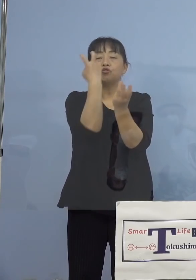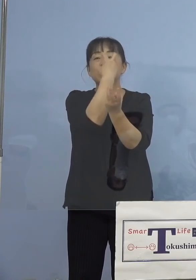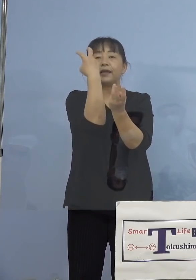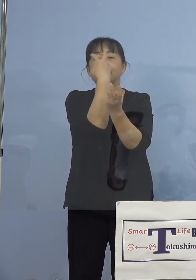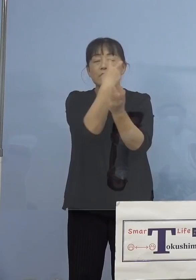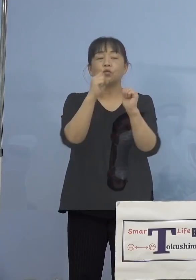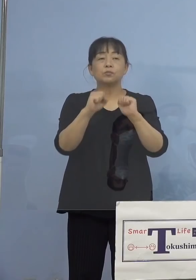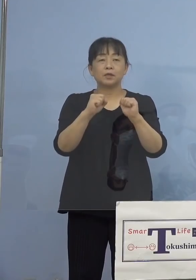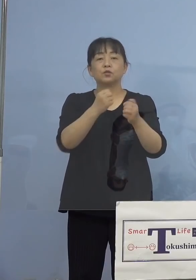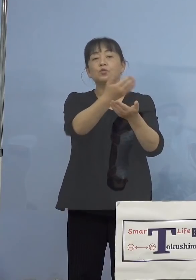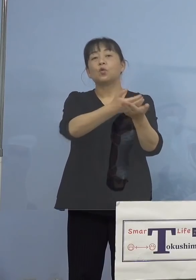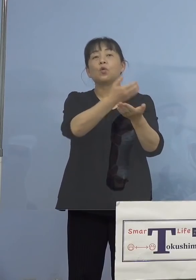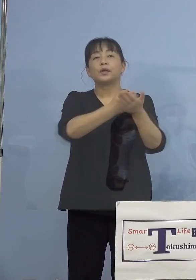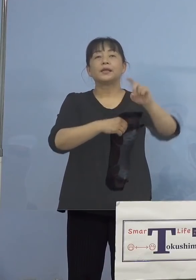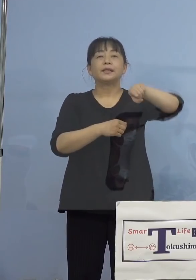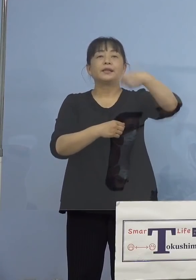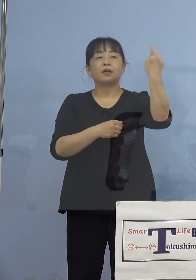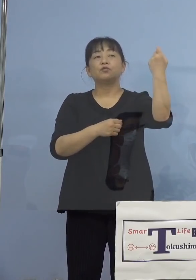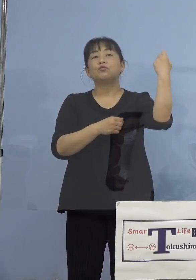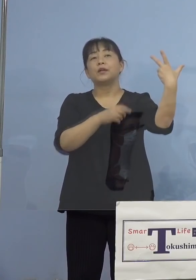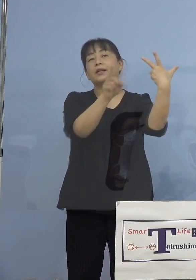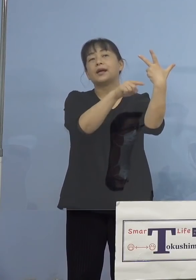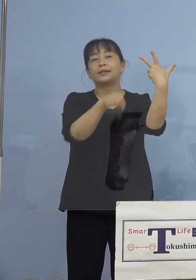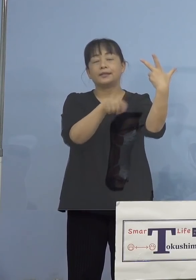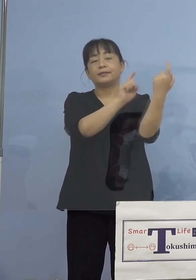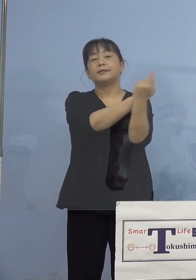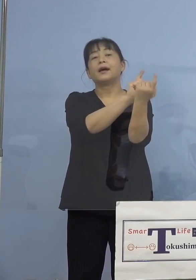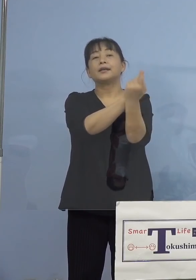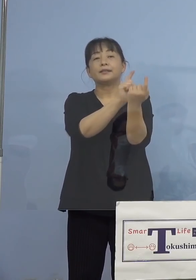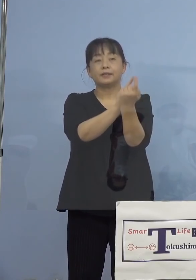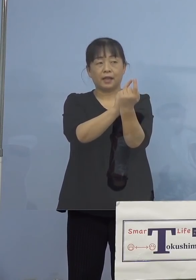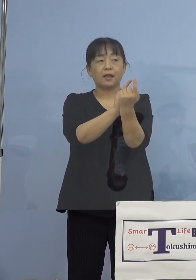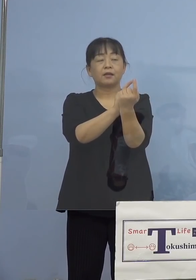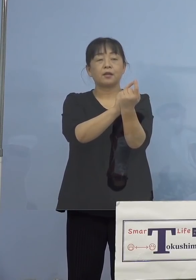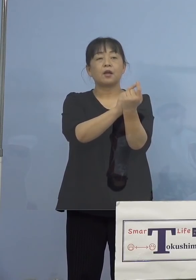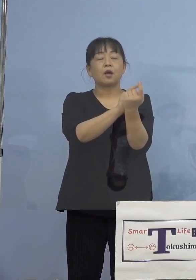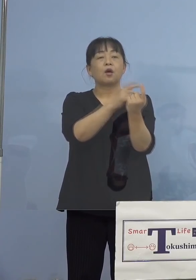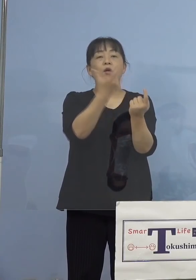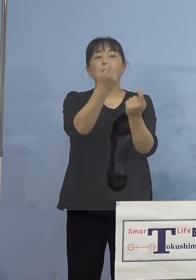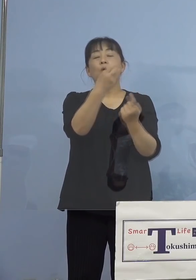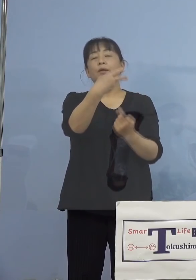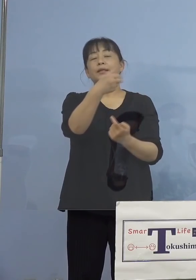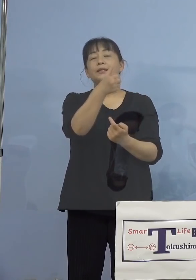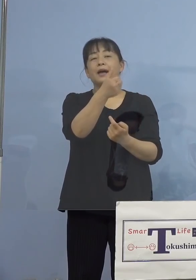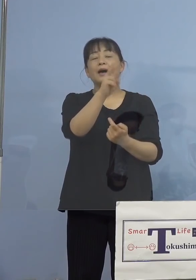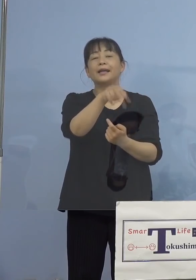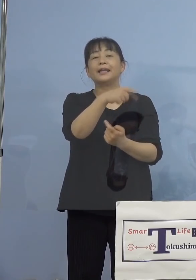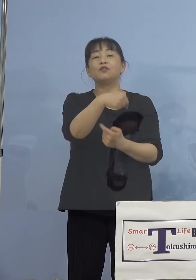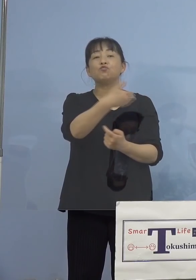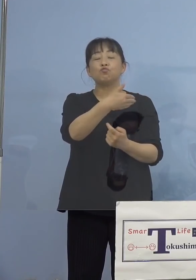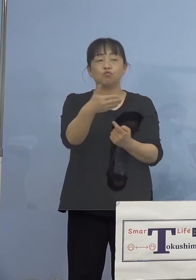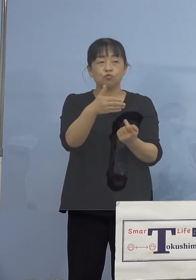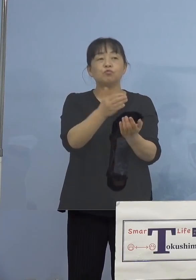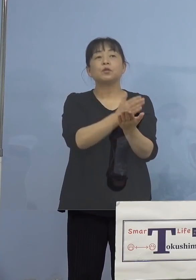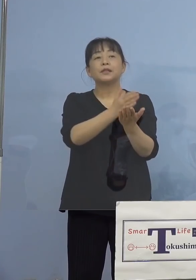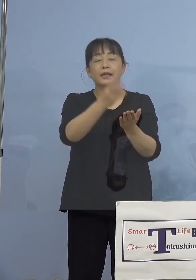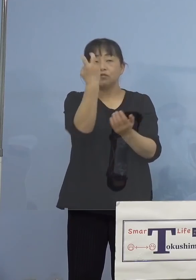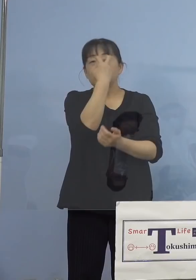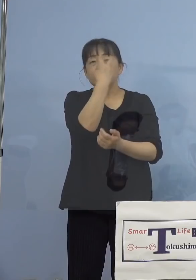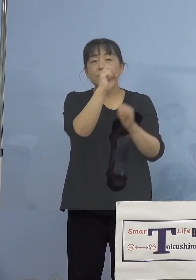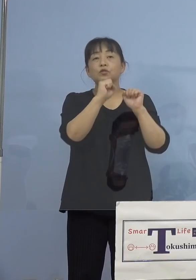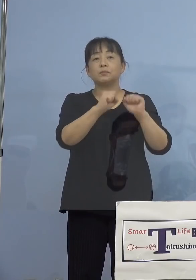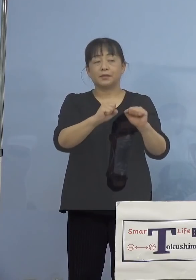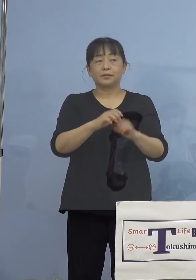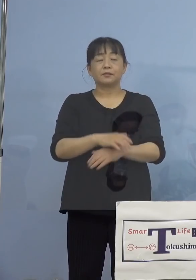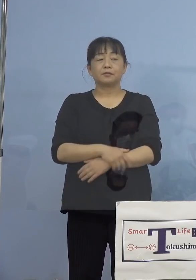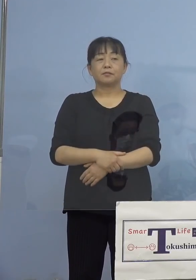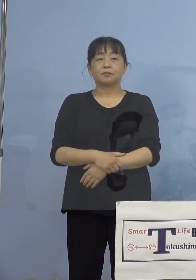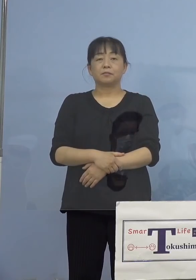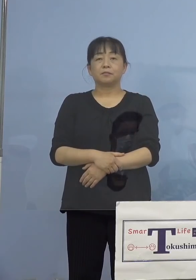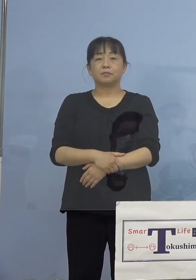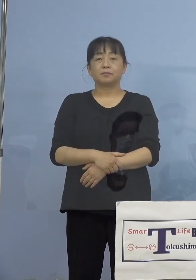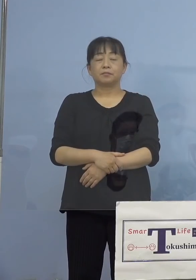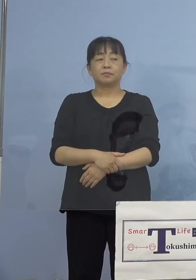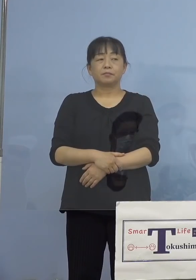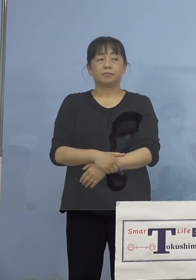残り107名に対してモニタリング検査、 これを行っている最中です